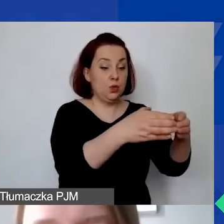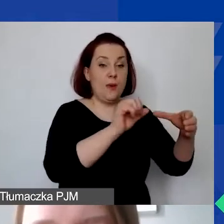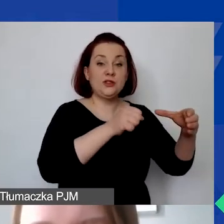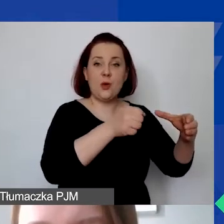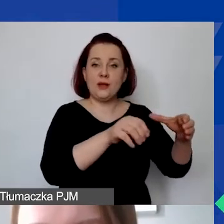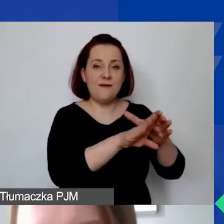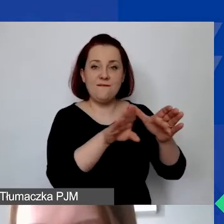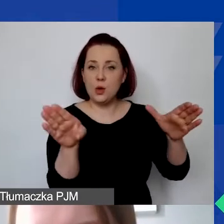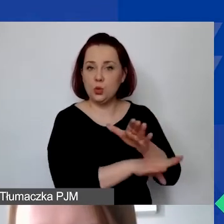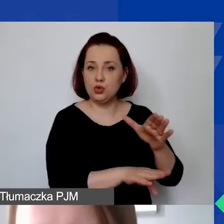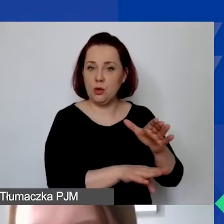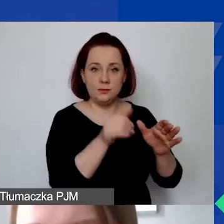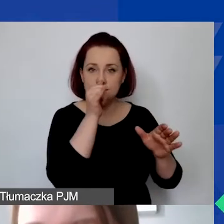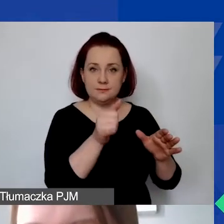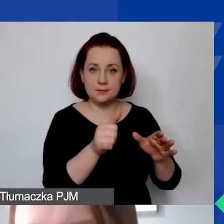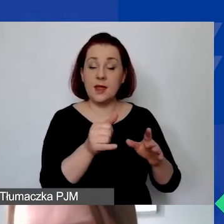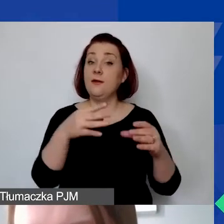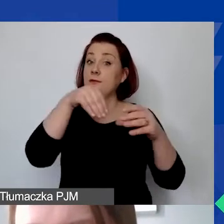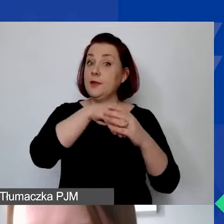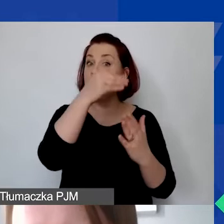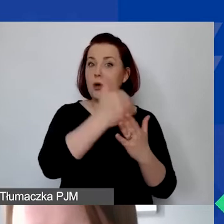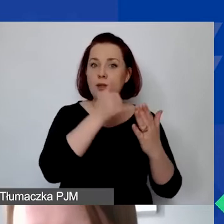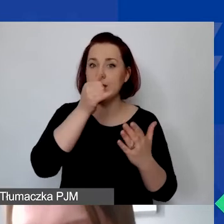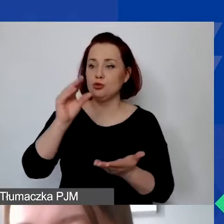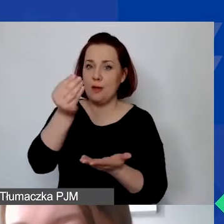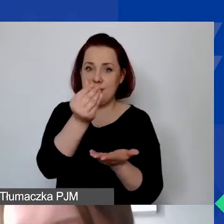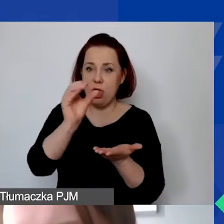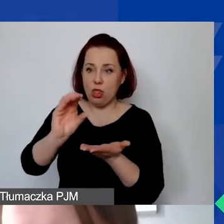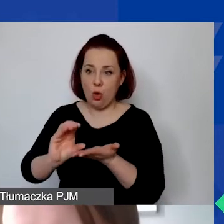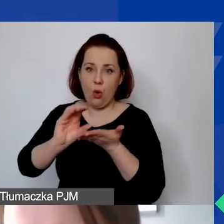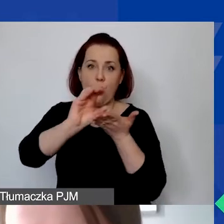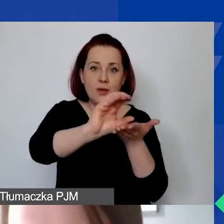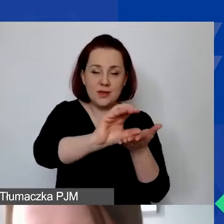Nie można w ramach programu przekazywać środków pieniężnych ani świadczeń w naturze,